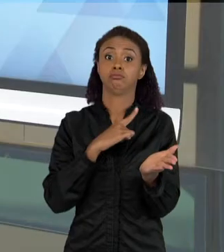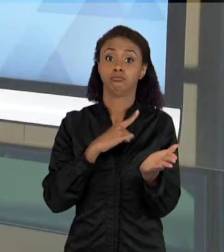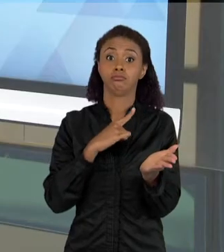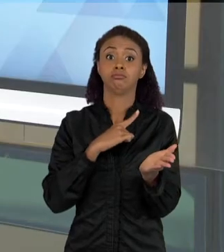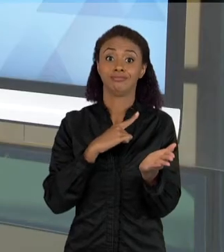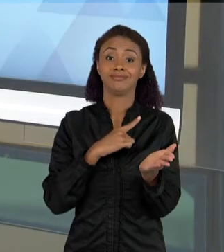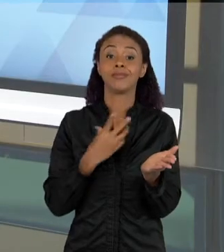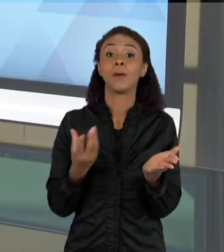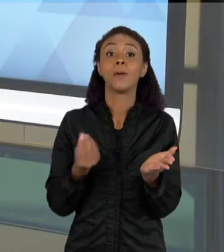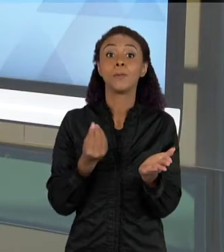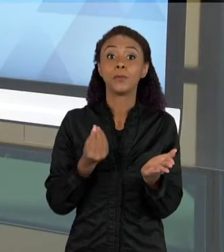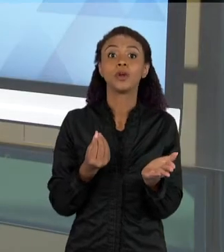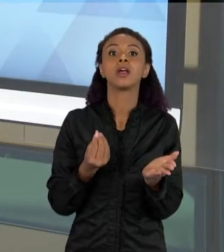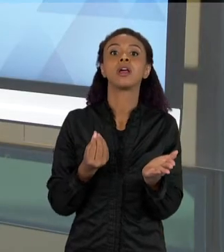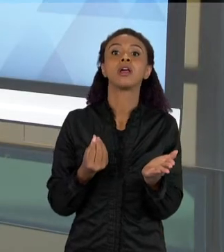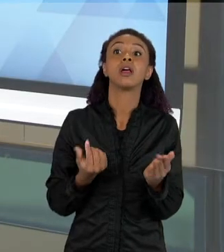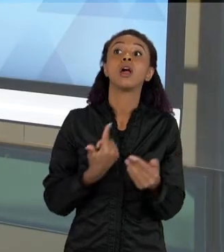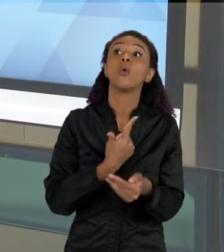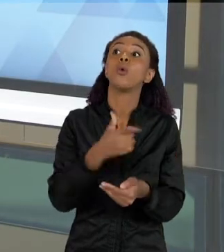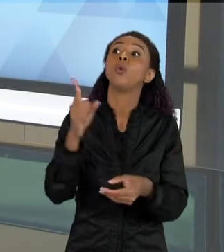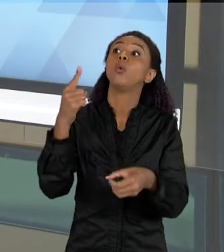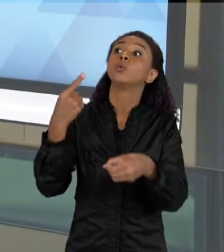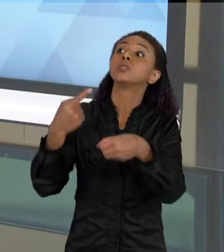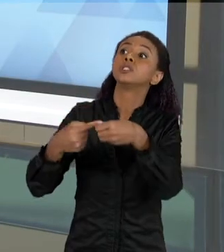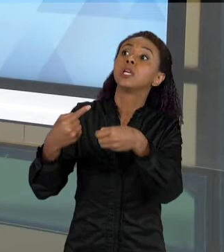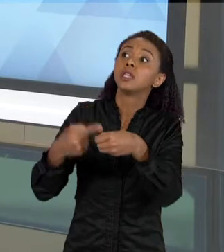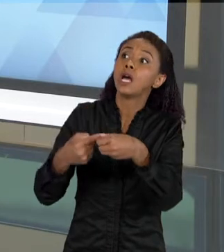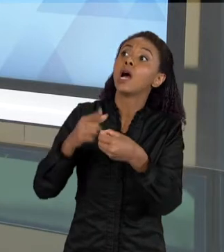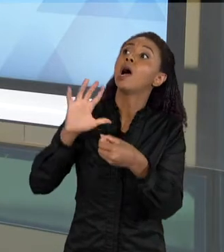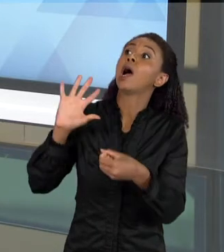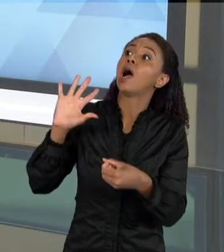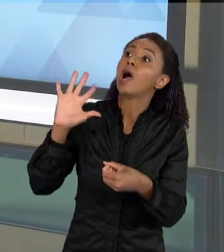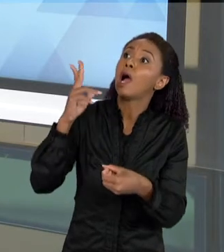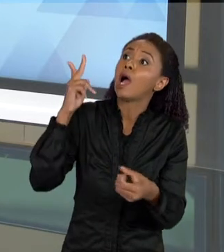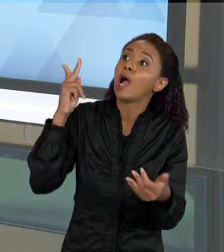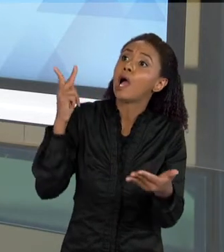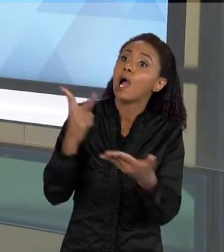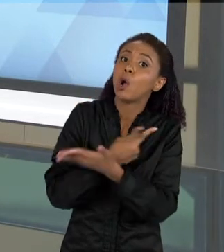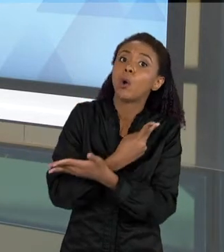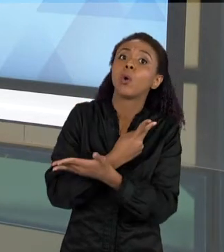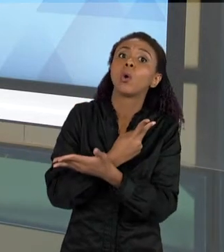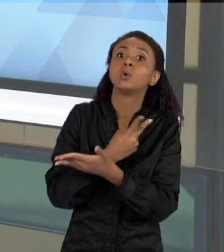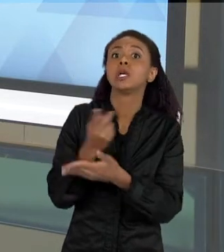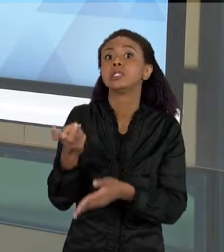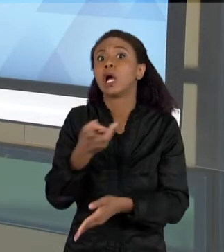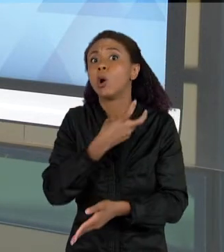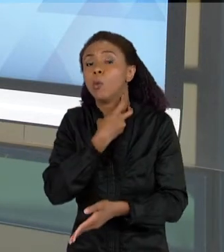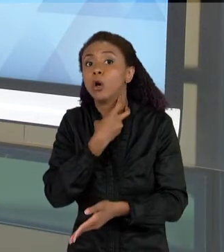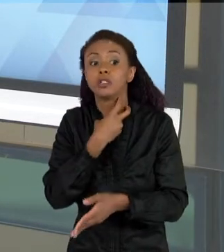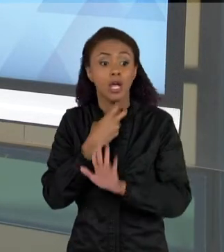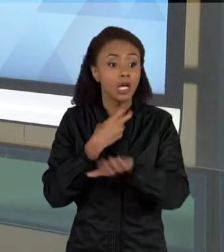COISAS, A PARTIR DE UMA REALIDADE DE UMA OUTRA CIDADE, QUE TEVE ALI UM CASO COM UNS MORCEGOS E AS CRIANÇAS QUERIAM